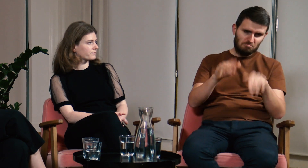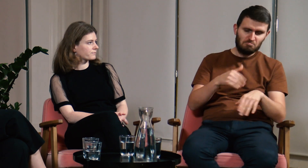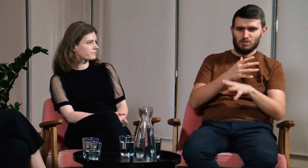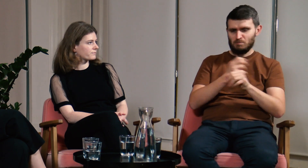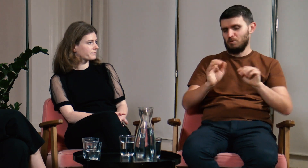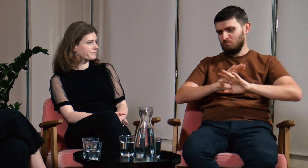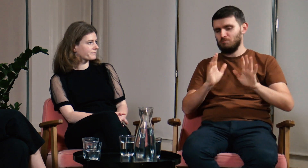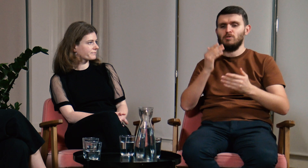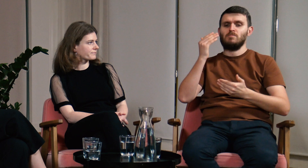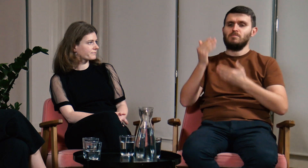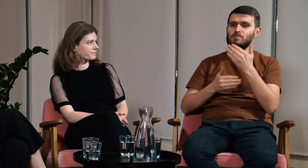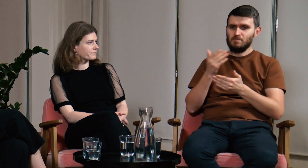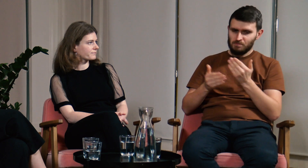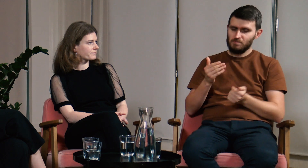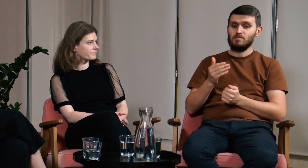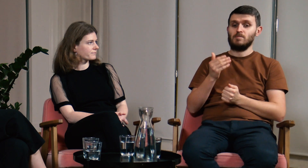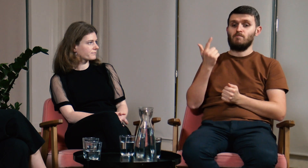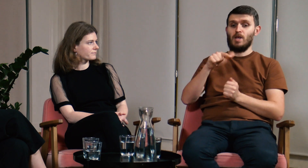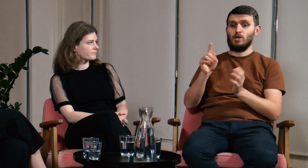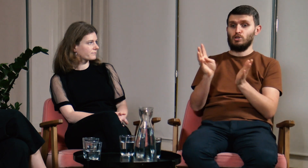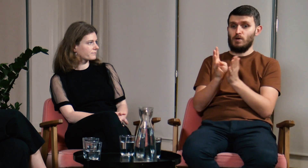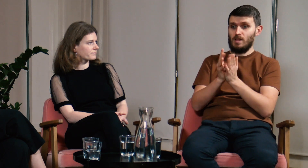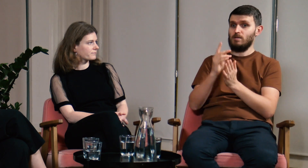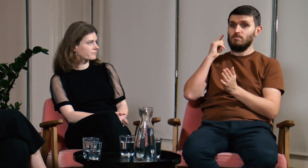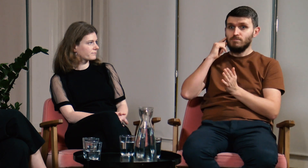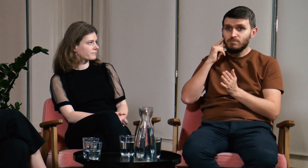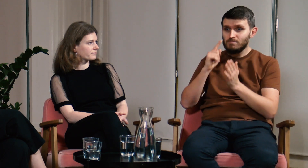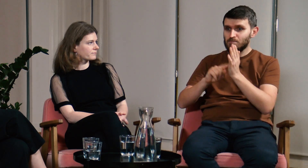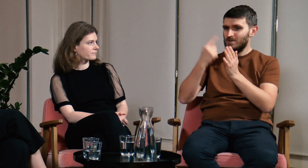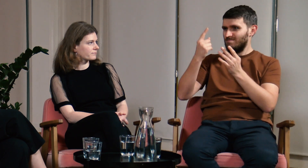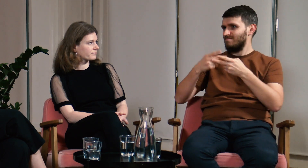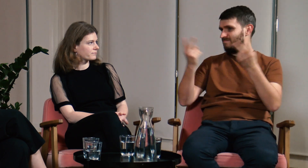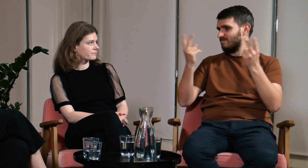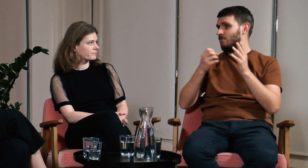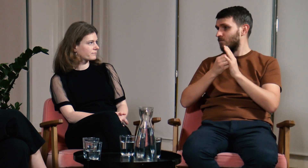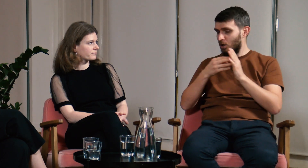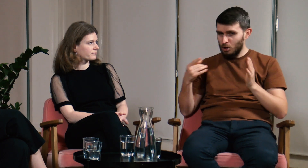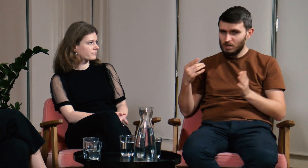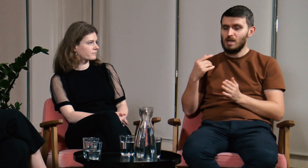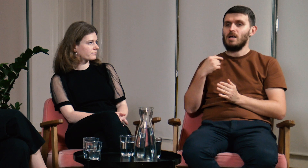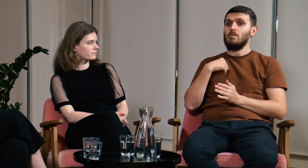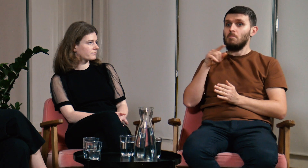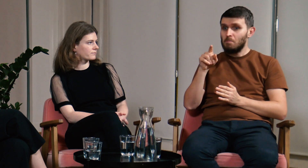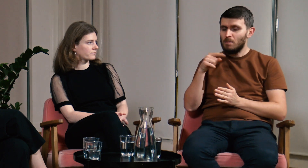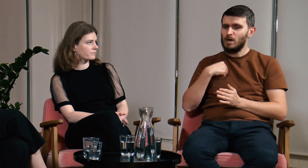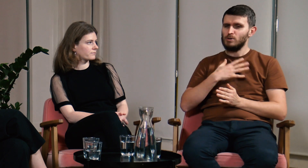Skończyłem studia i życie toczyło się dalej. W 2019 roku pierwszy raz usłyszałem o FPJM. Dopiero co utworzono ten kierunek.